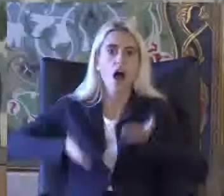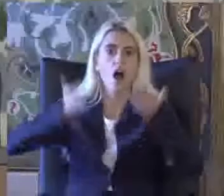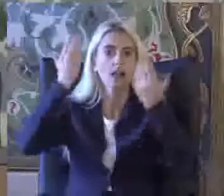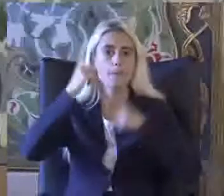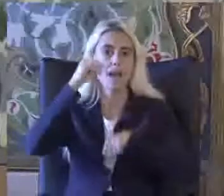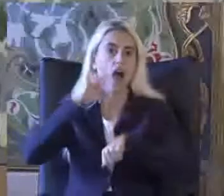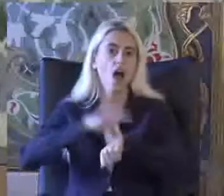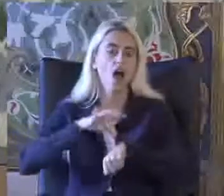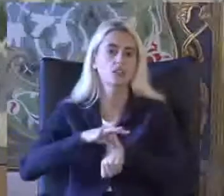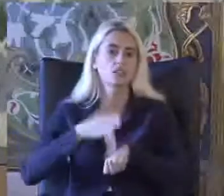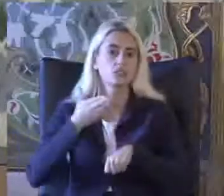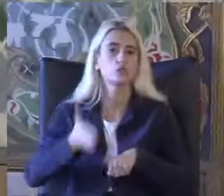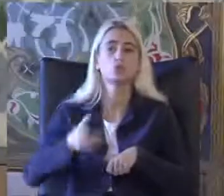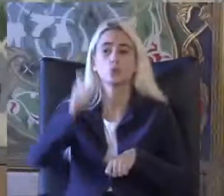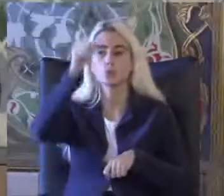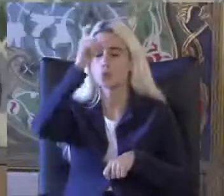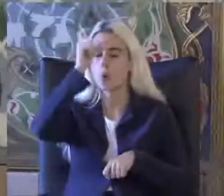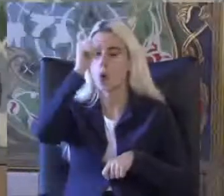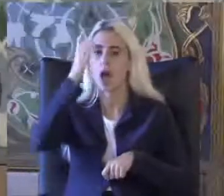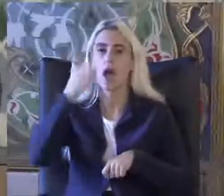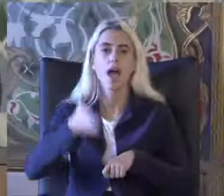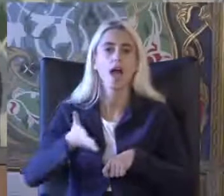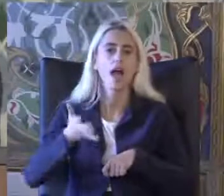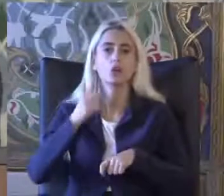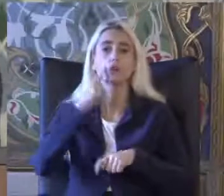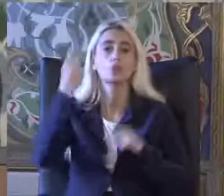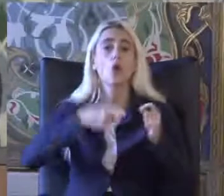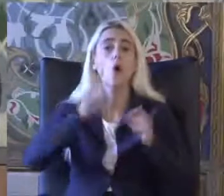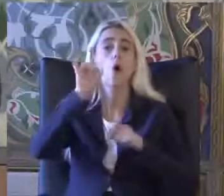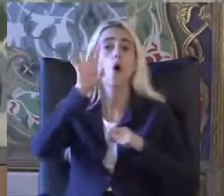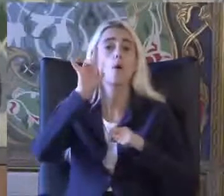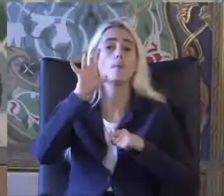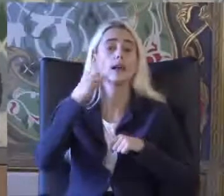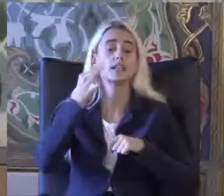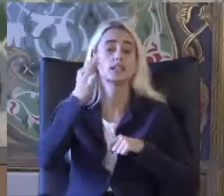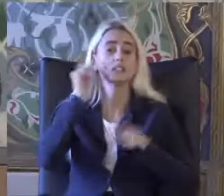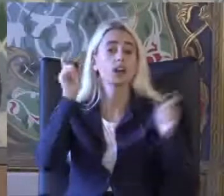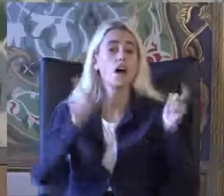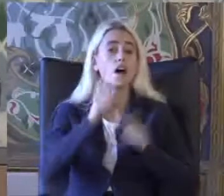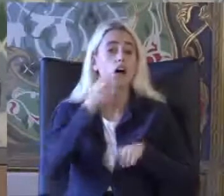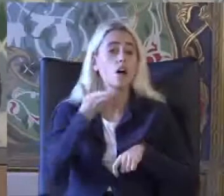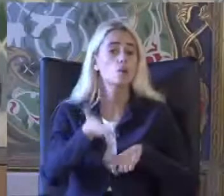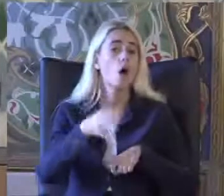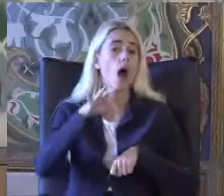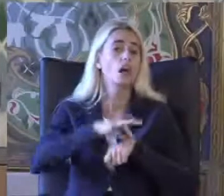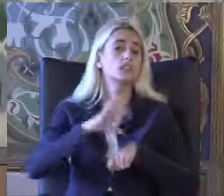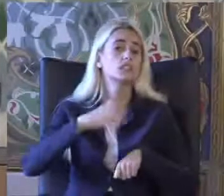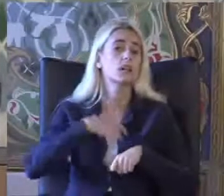Türkiye'deki insanların Yaklaşık yüzde 15'i Bu hastalığa sahip şeker hastalığı